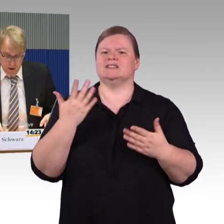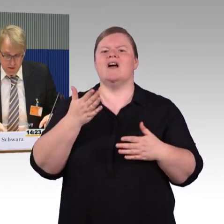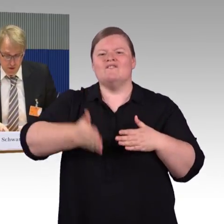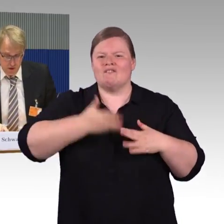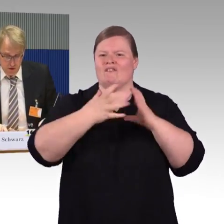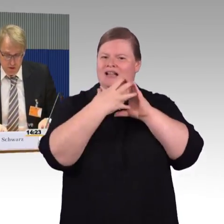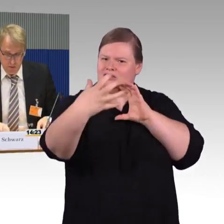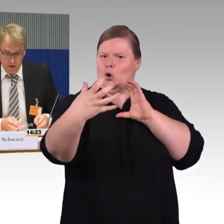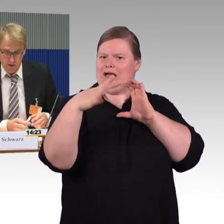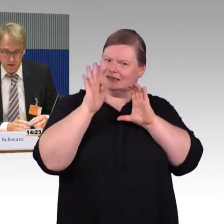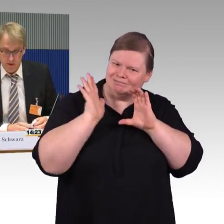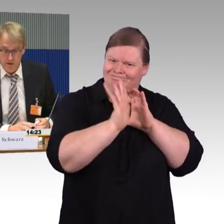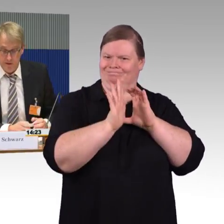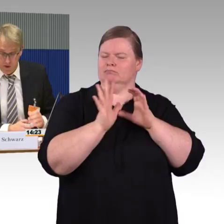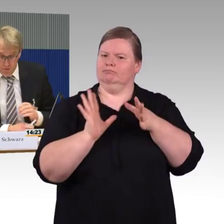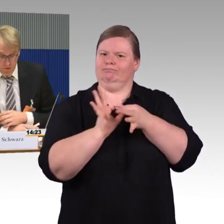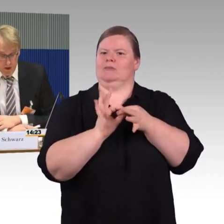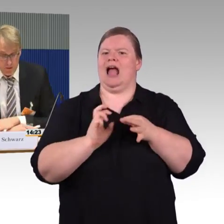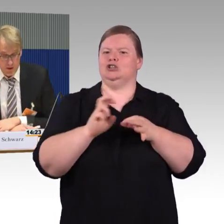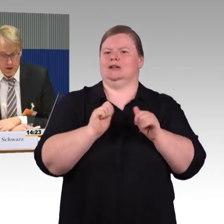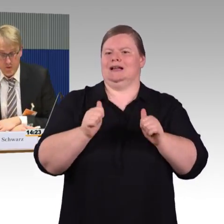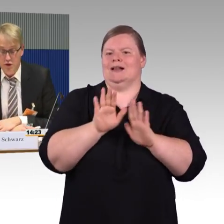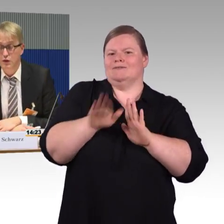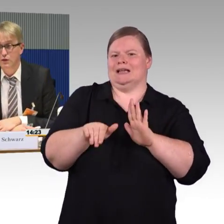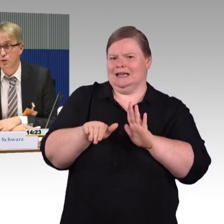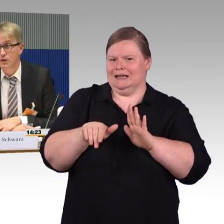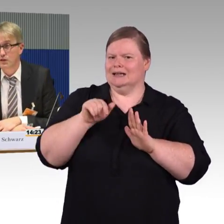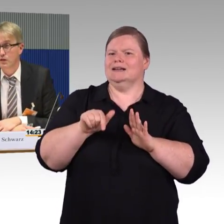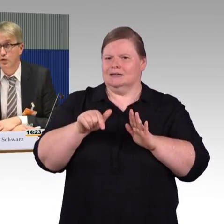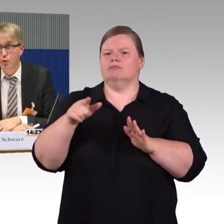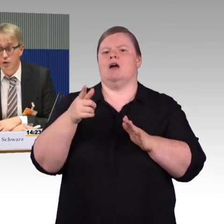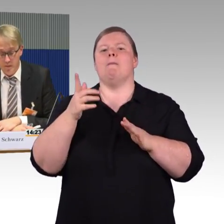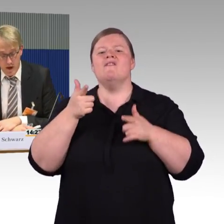im ersten Schritt noch einmal hinweisen: Dass wir Wettbewerb auf der Schiene grundsätzlich begrüßen.